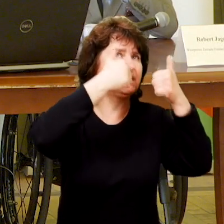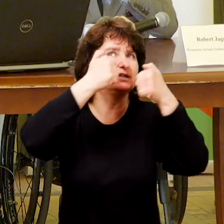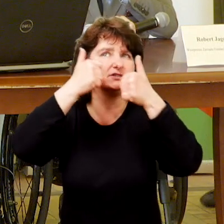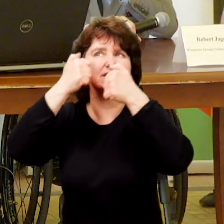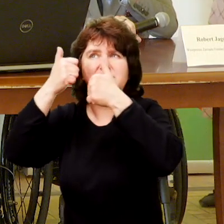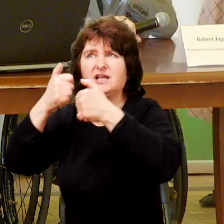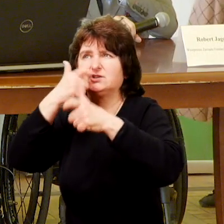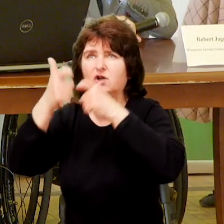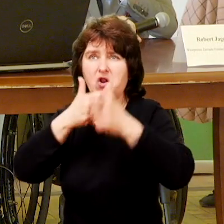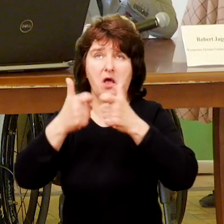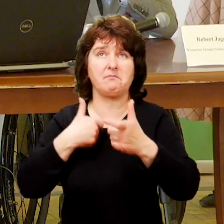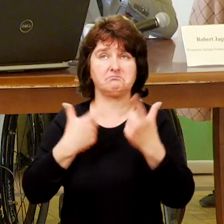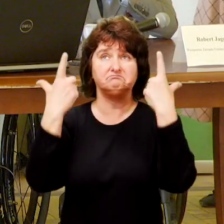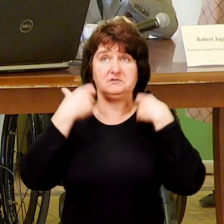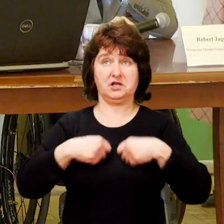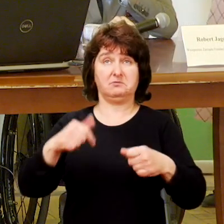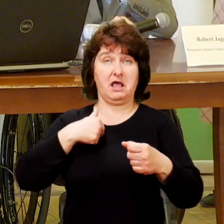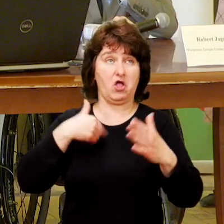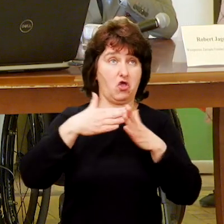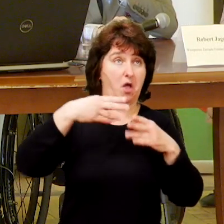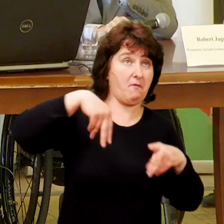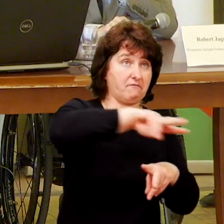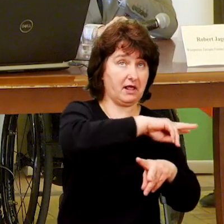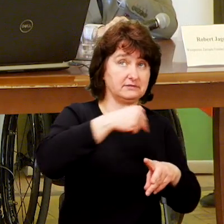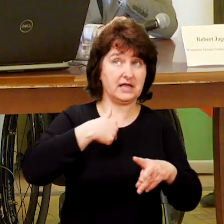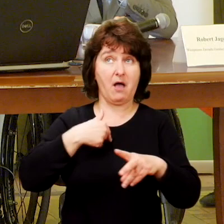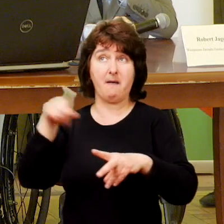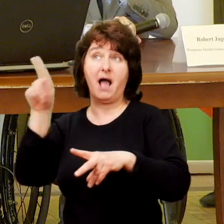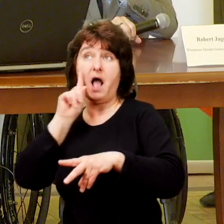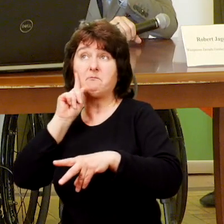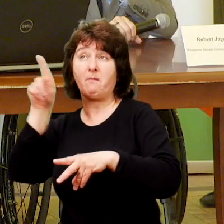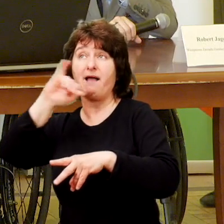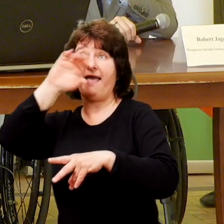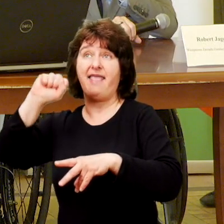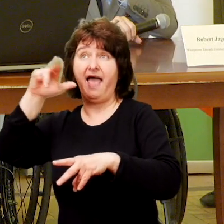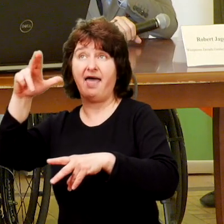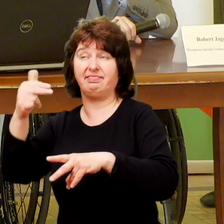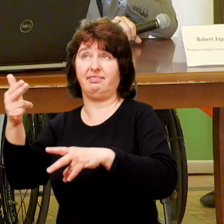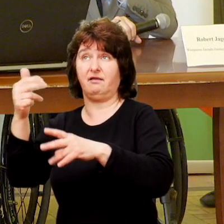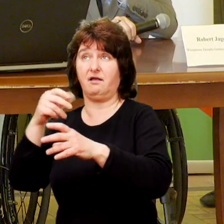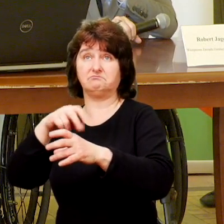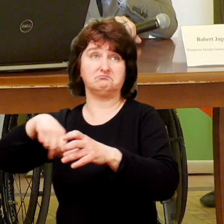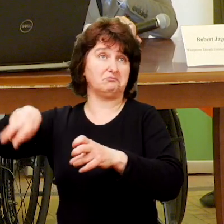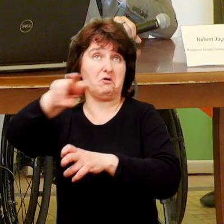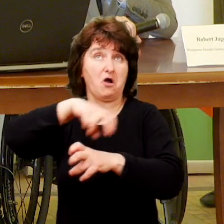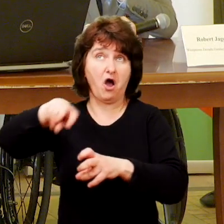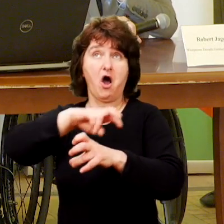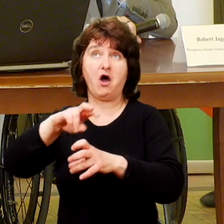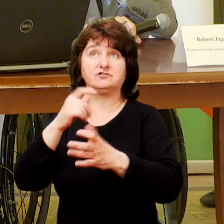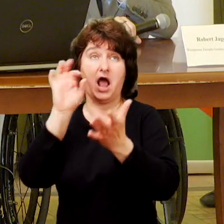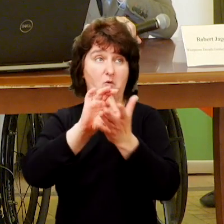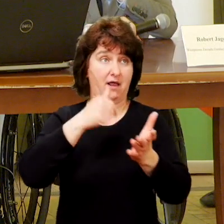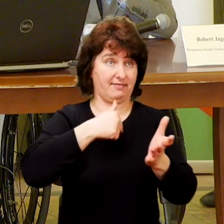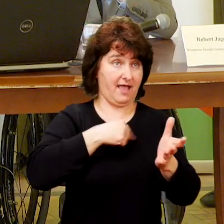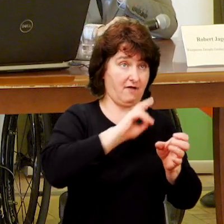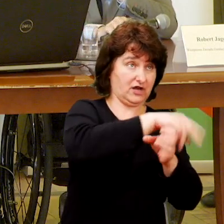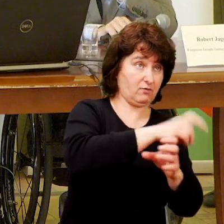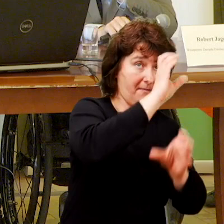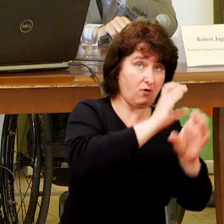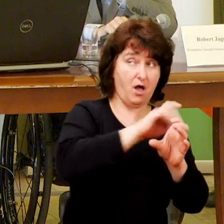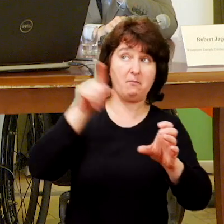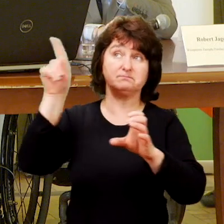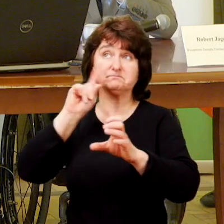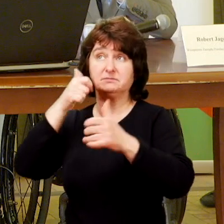Raz spotkałam Jasia, jak wracałam do domu, to było niezaplanowane spotkanie, ja wracam, a Jasio chodzi i cyka fotki autobusom, akurat temu do którego ja wsiadłam.